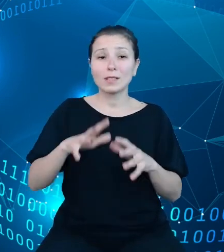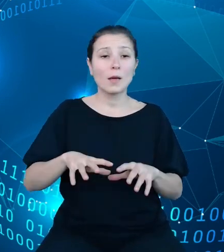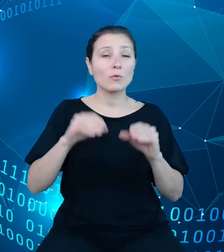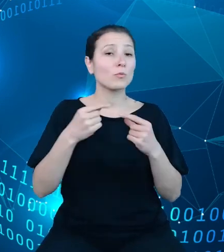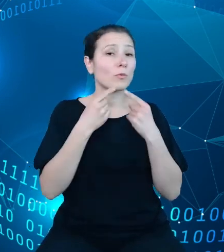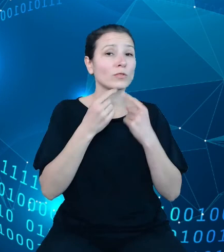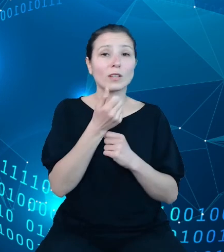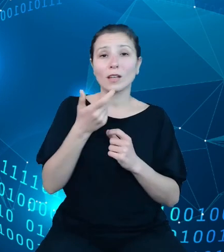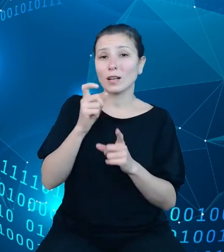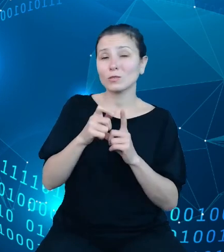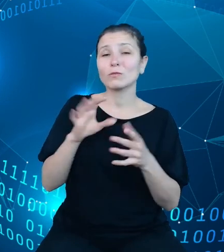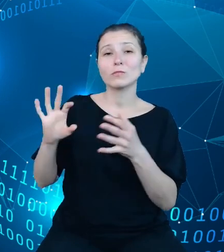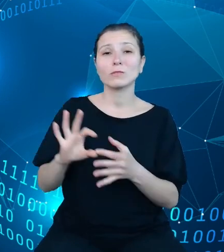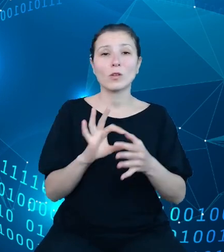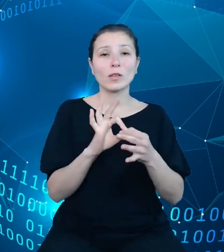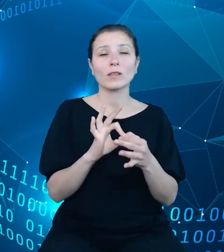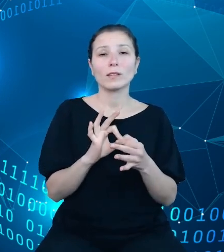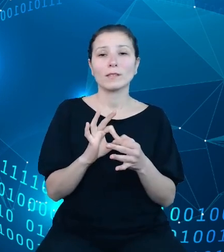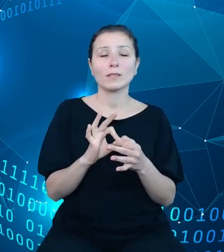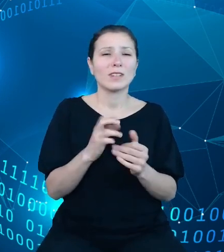dotyczących tego, czym w zasadzie jest system TREZOR.